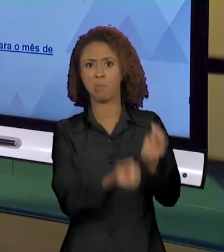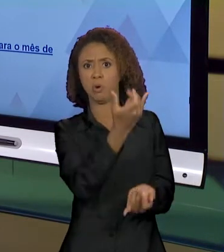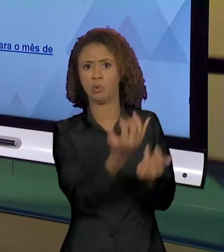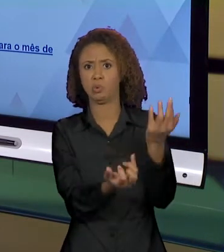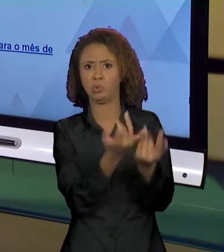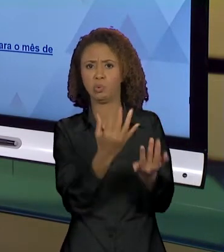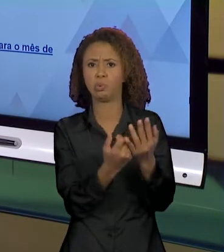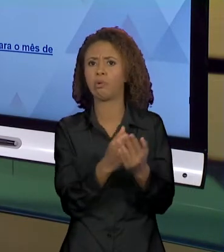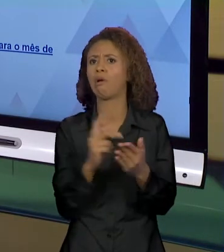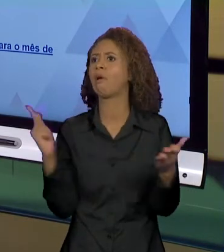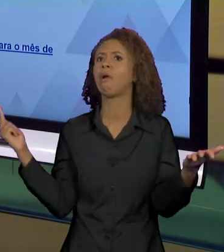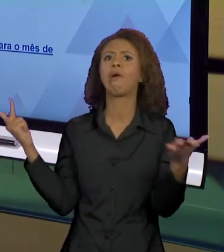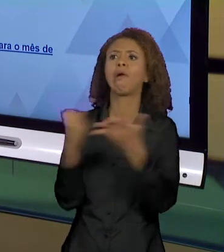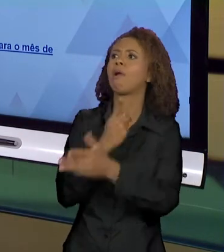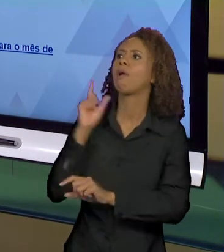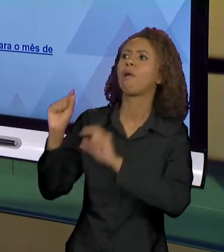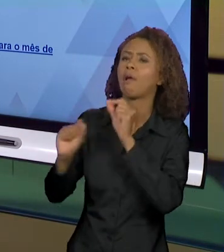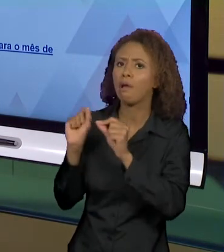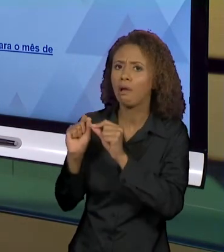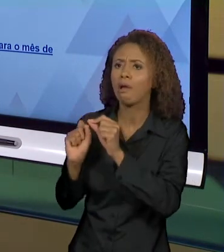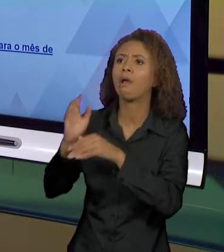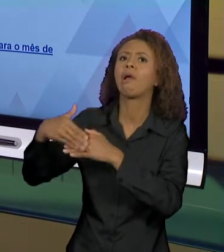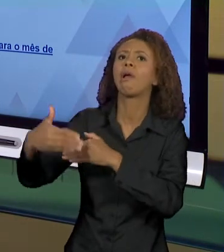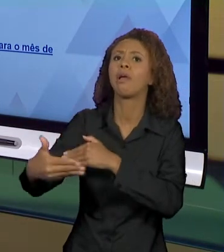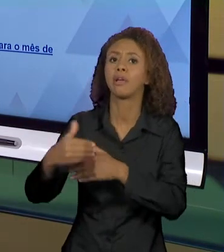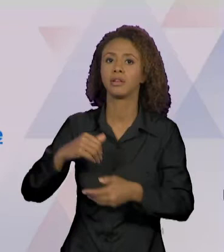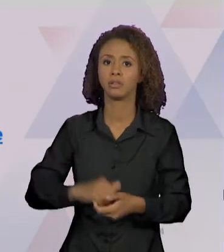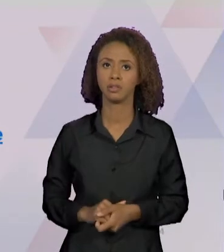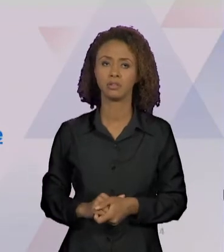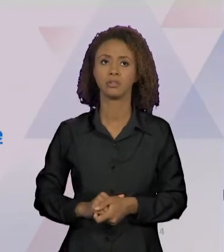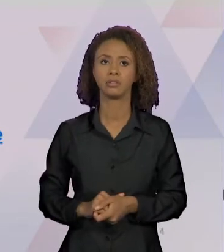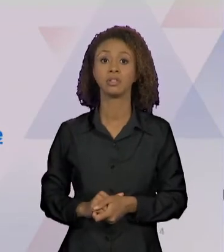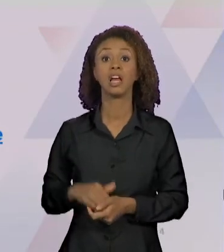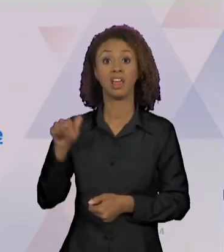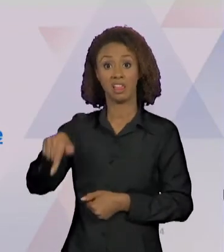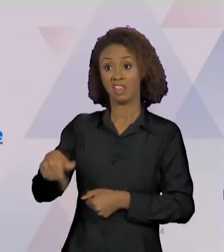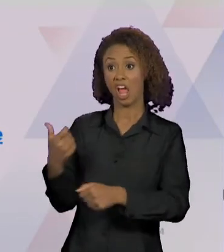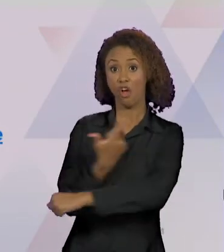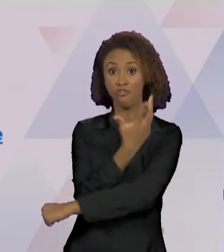CONSEQUÊNCIAS", "INFERNO NA FLORESTA: O QUE